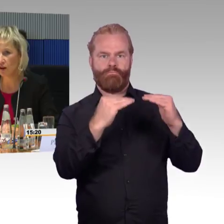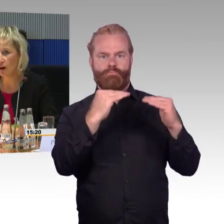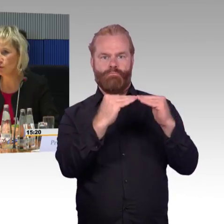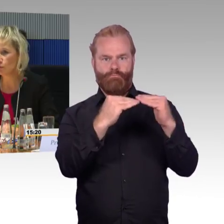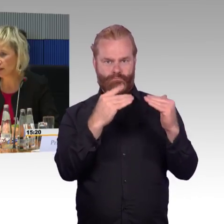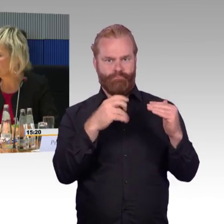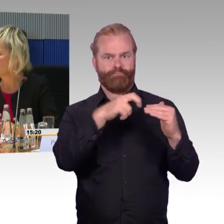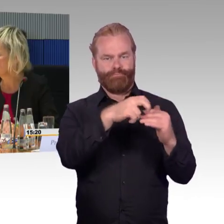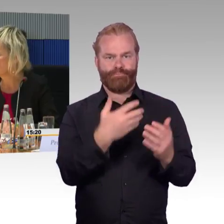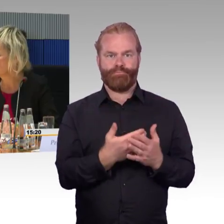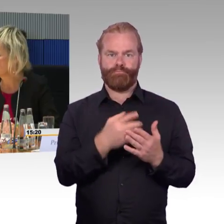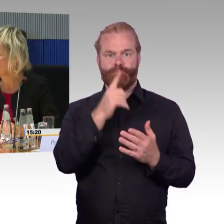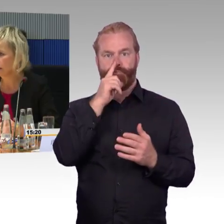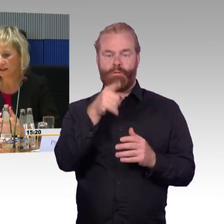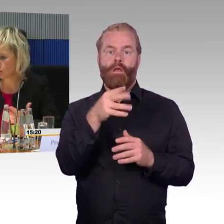Der Rollstuhlfahrer muss nur evakuiert werden,